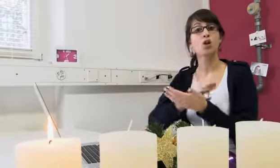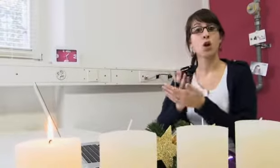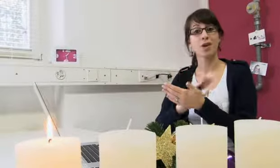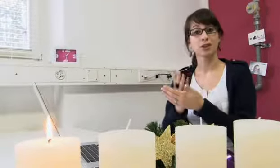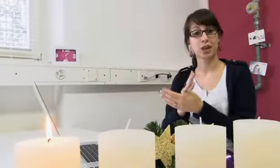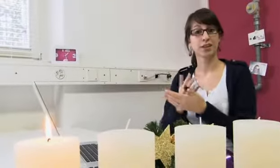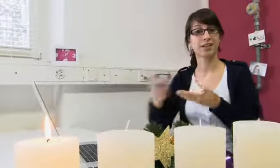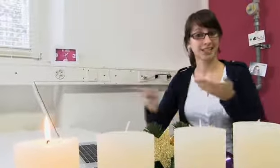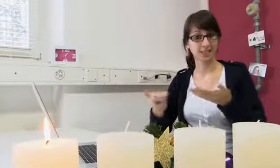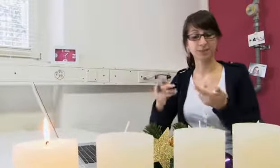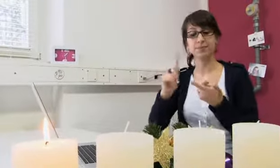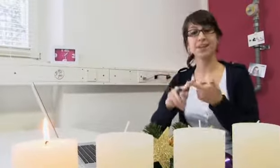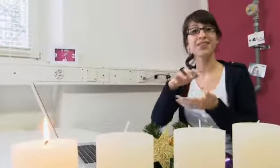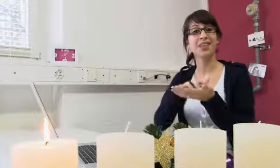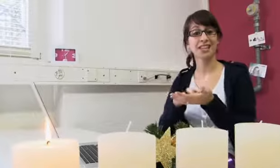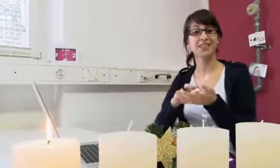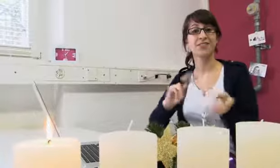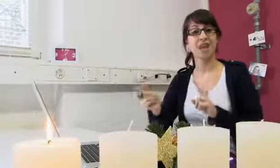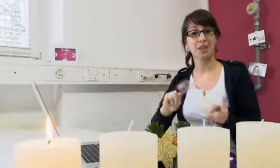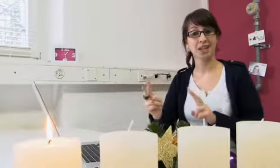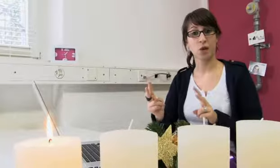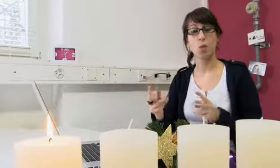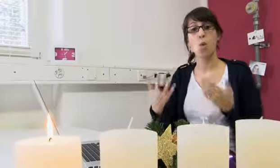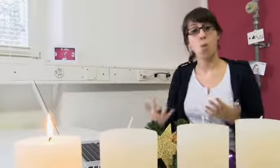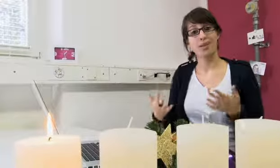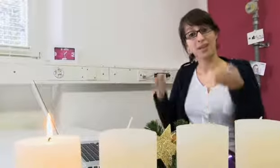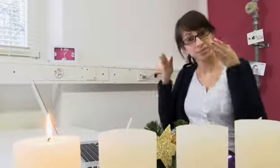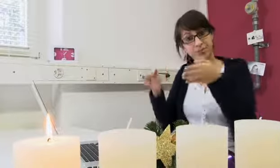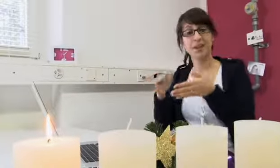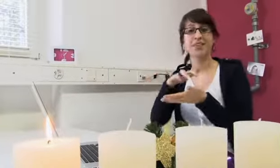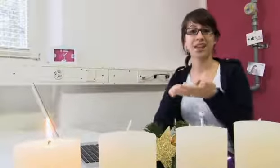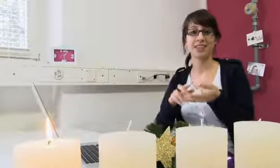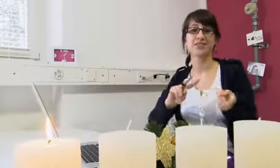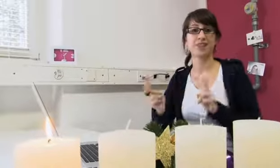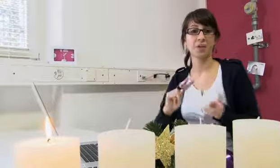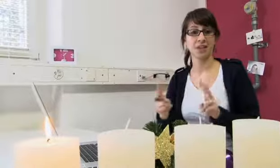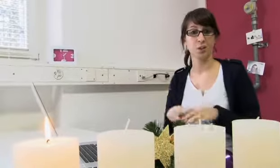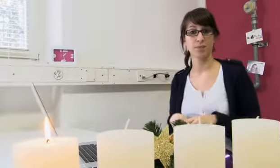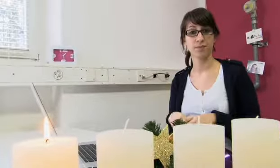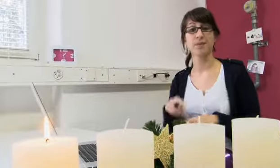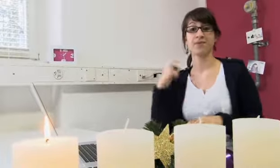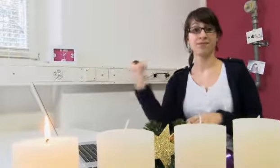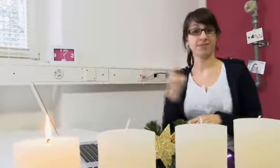der Dolmetschdienst und die Textvermittlung. Heute konzentrieren wir uns auf die Textvermittlung.